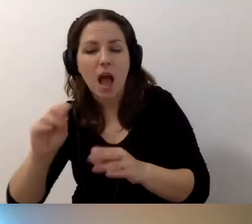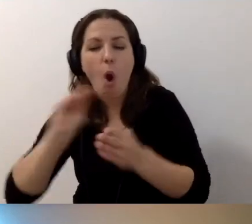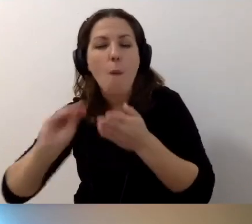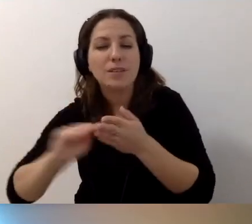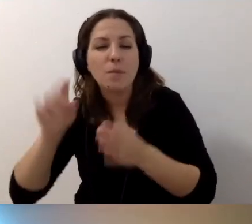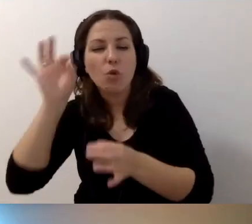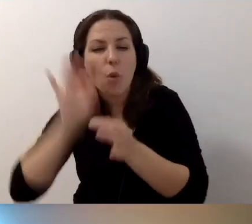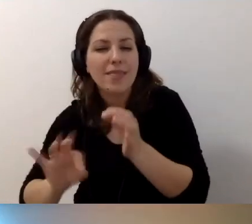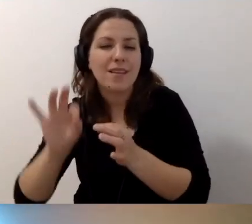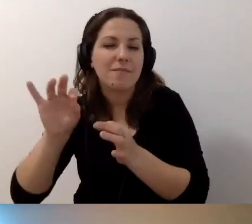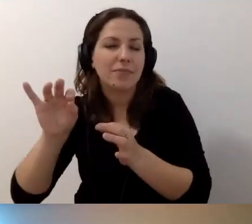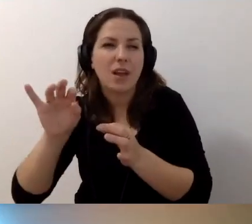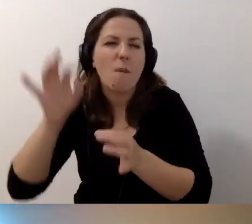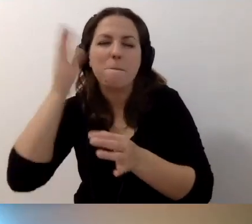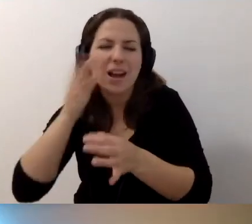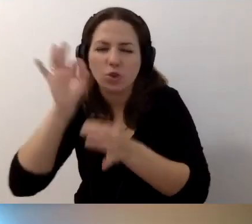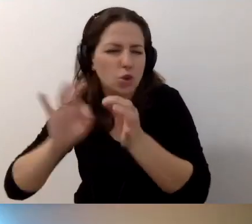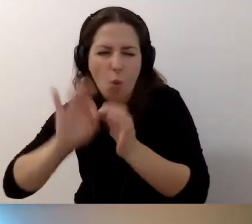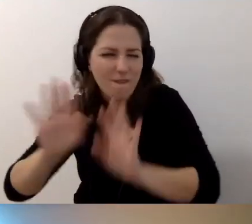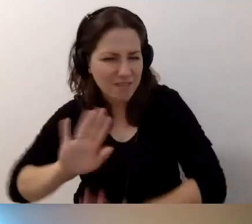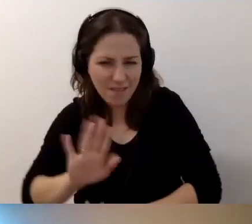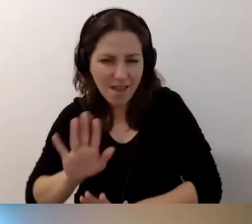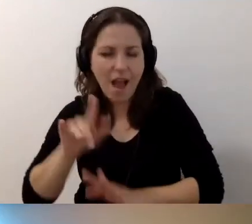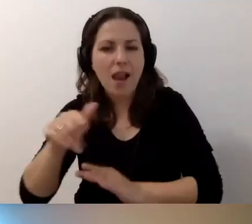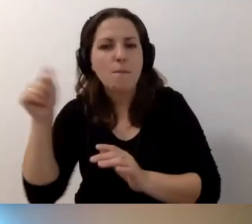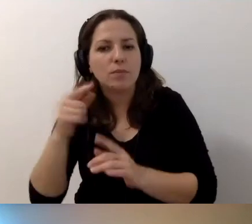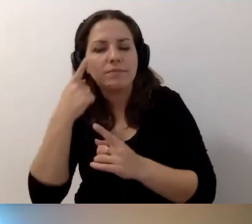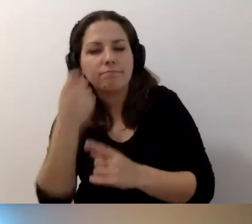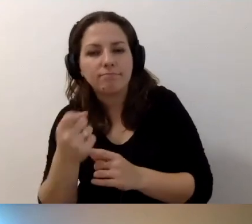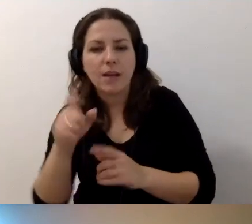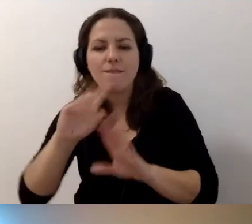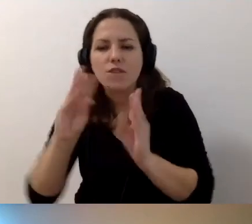Nie musimy jej opisywać bardzo szczegółowo. Ale musimy zwrócić uwagę na slajdy,